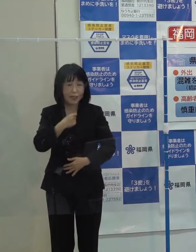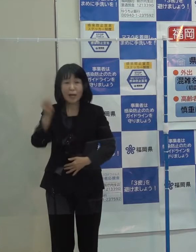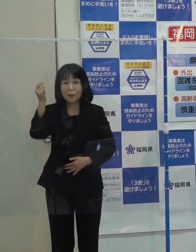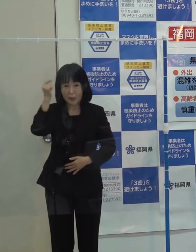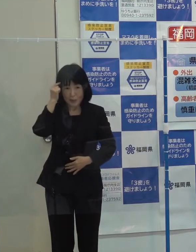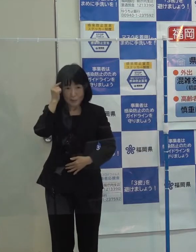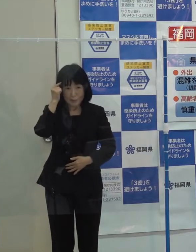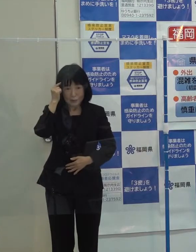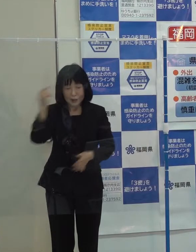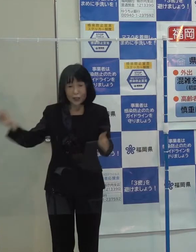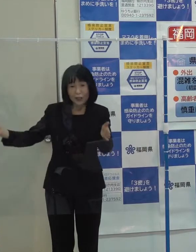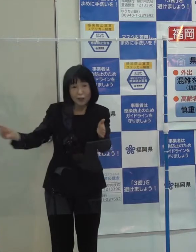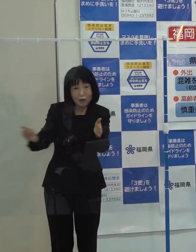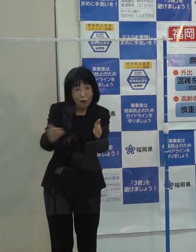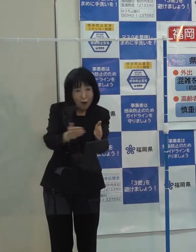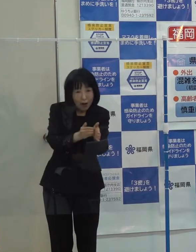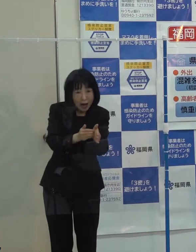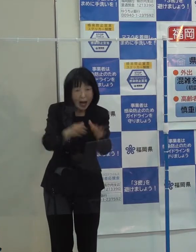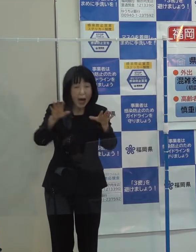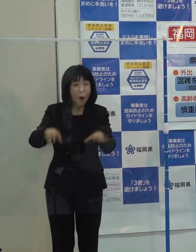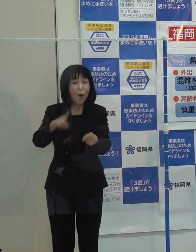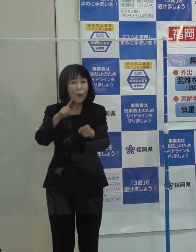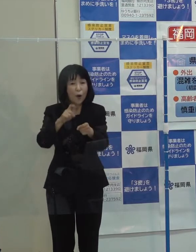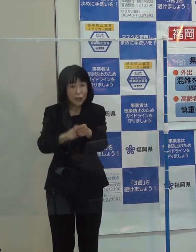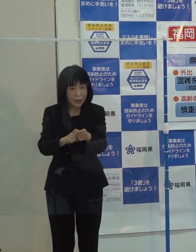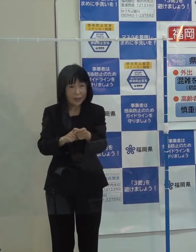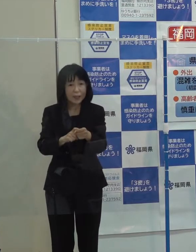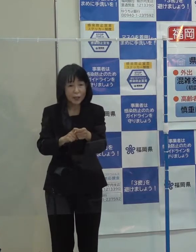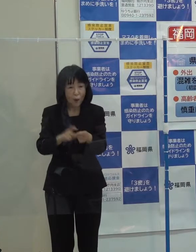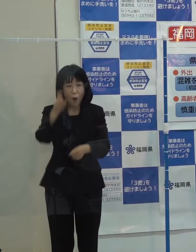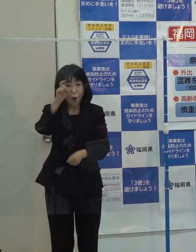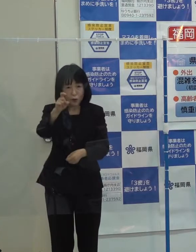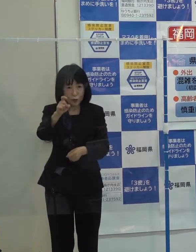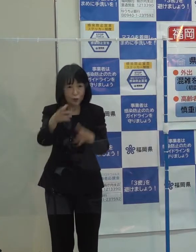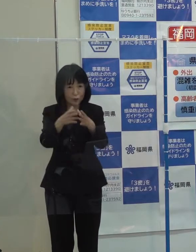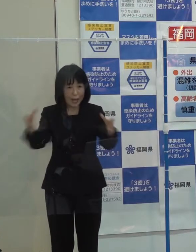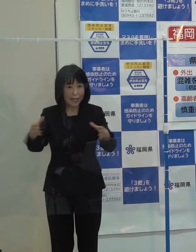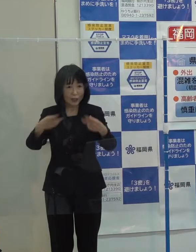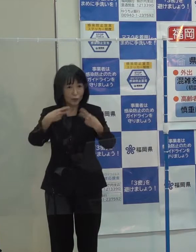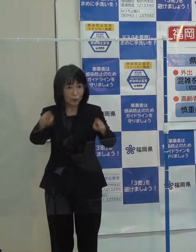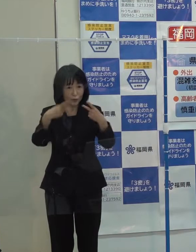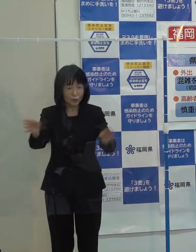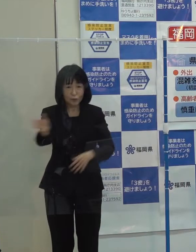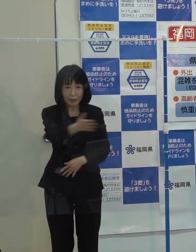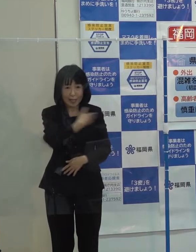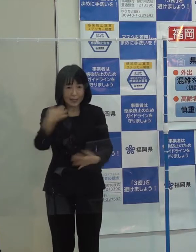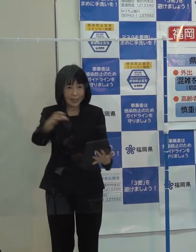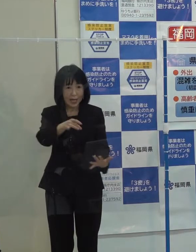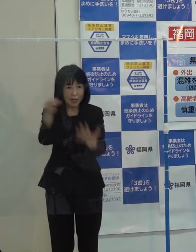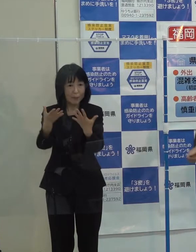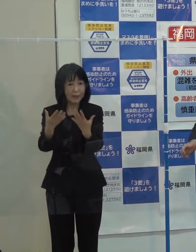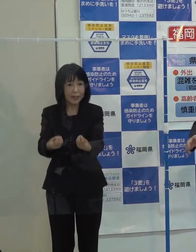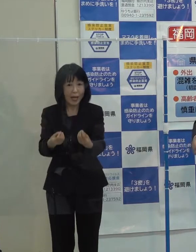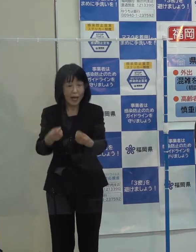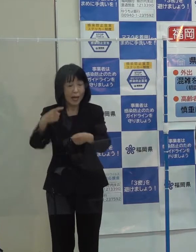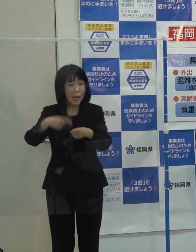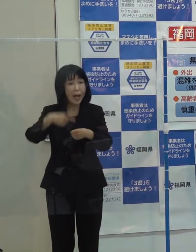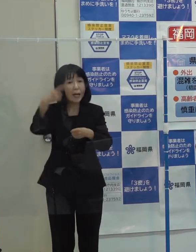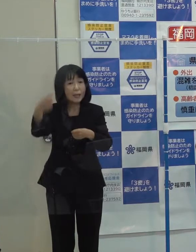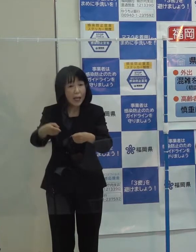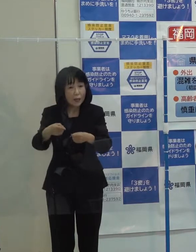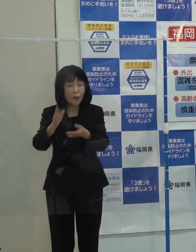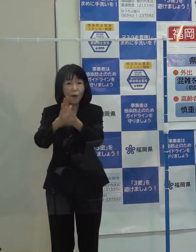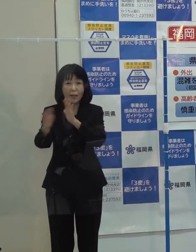以上が 本県が選んだ今年の１０大ニュースですが 来年の県政１０大ニュースについては